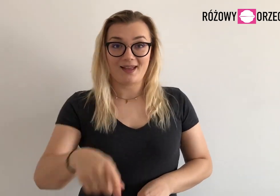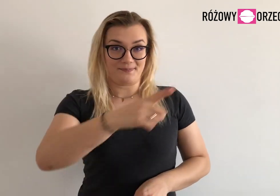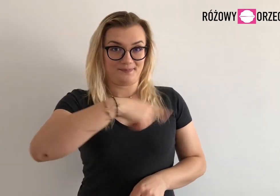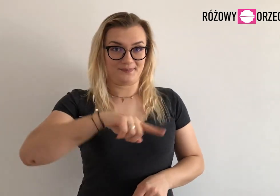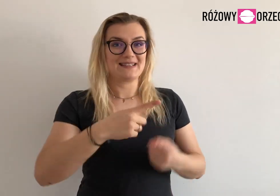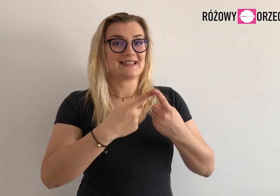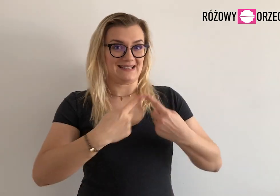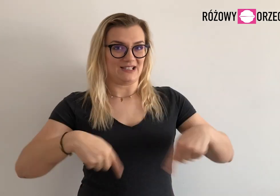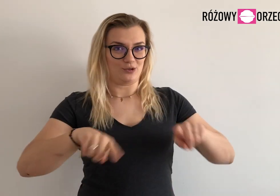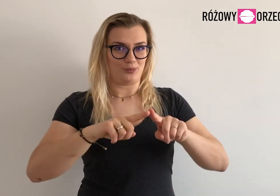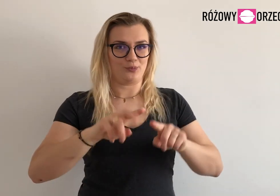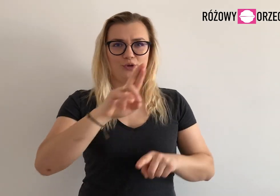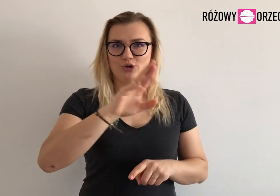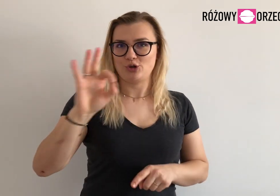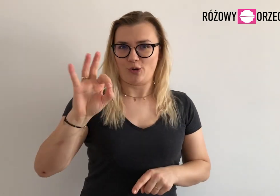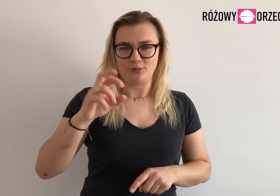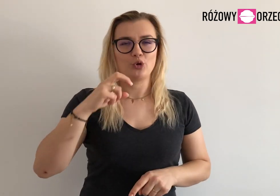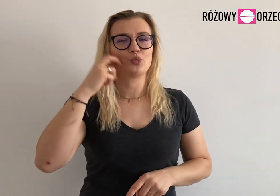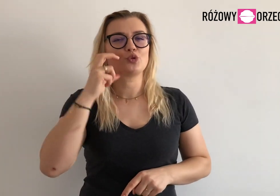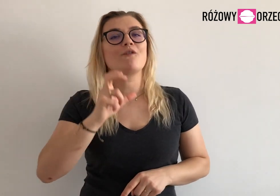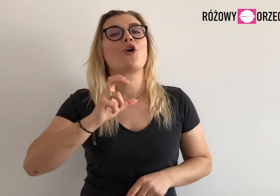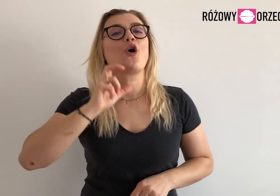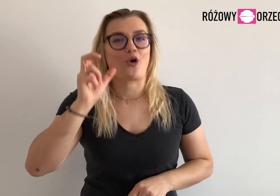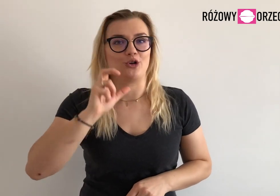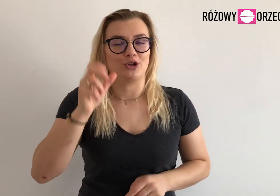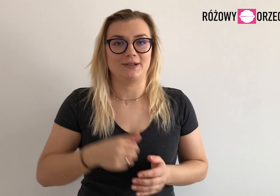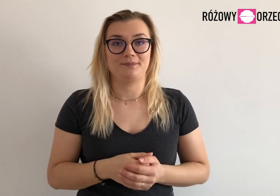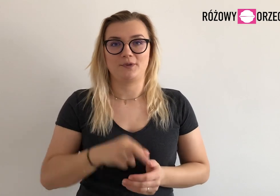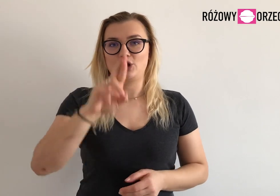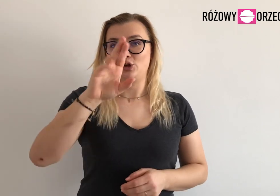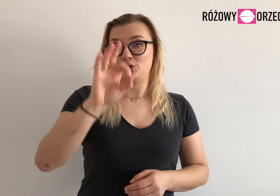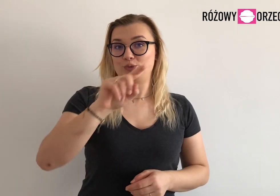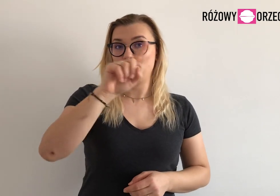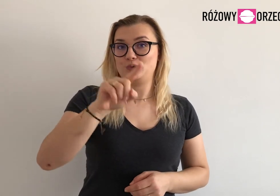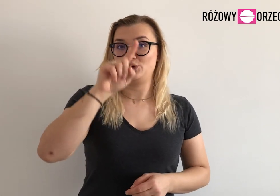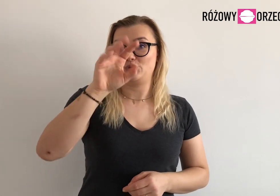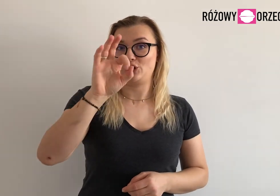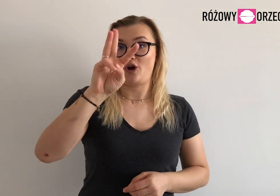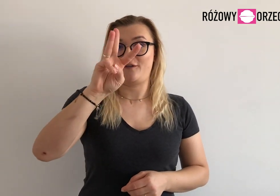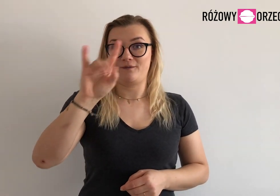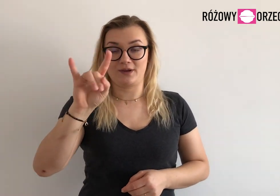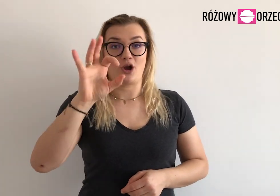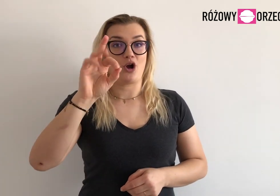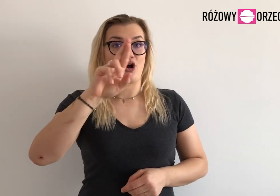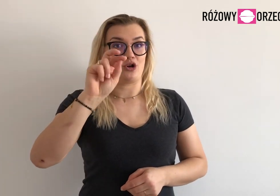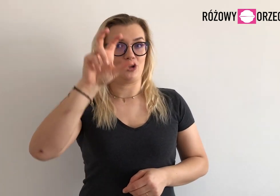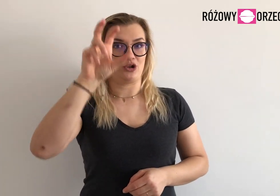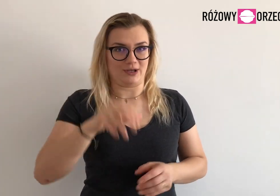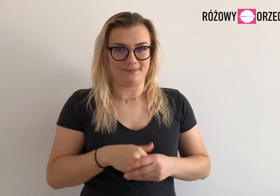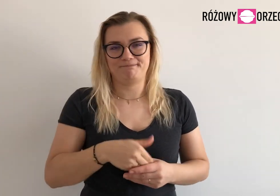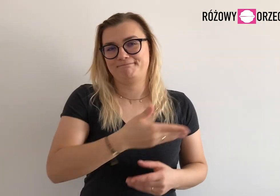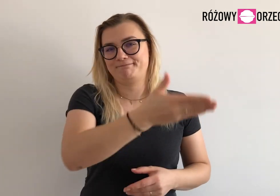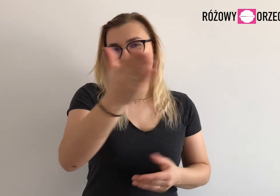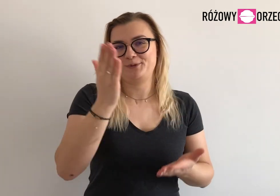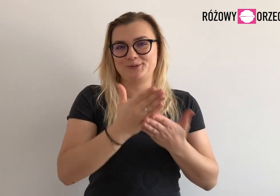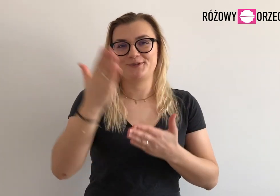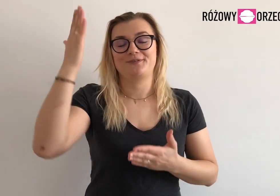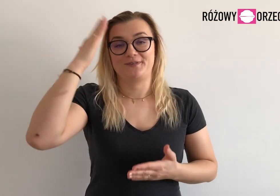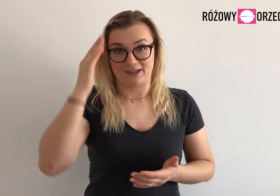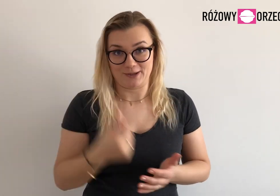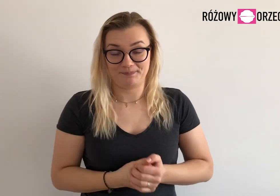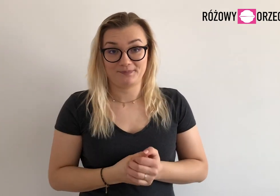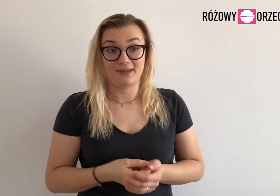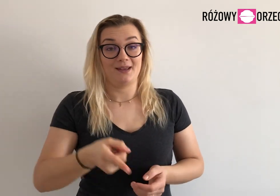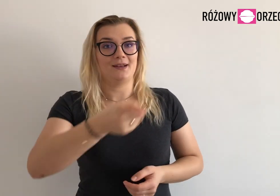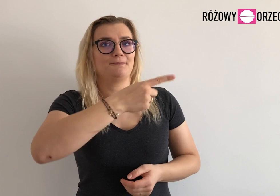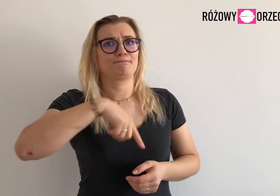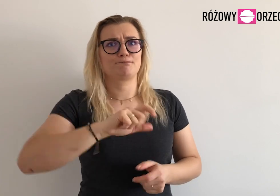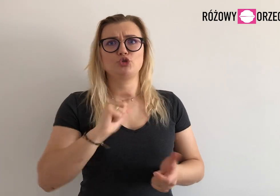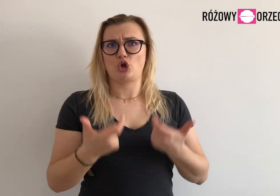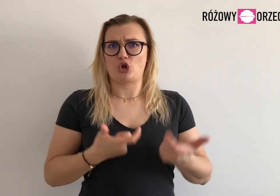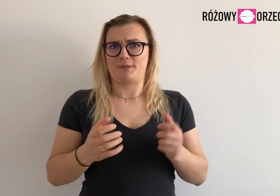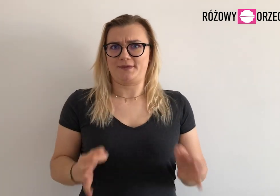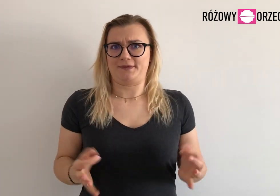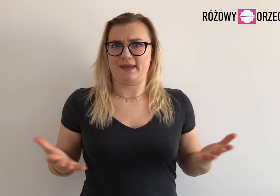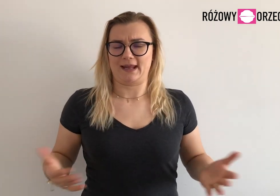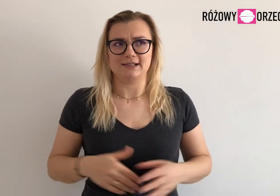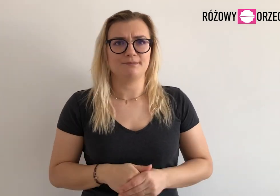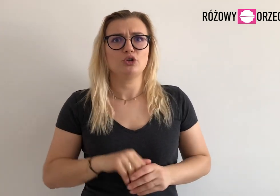Zespół RO, czyli Różowy Orzech, już znacie. Zastanawiacie się co teraz robimy?